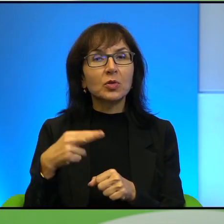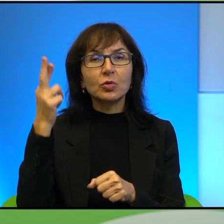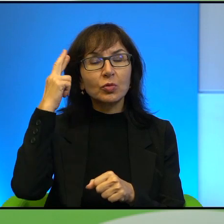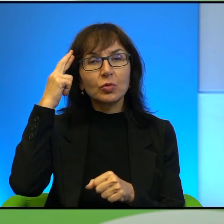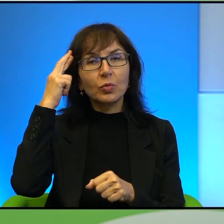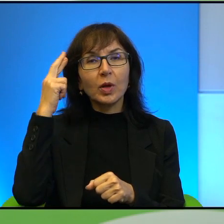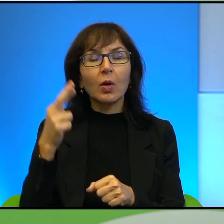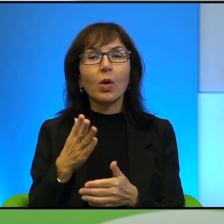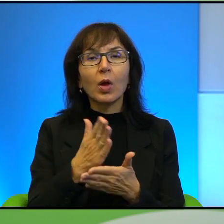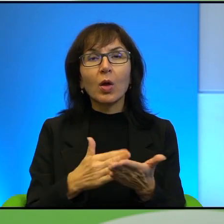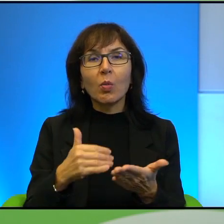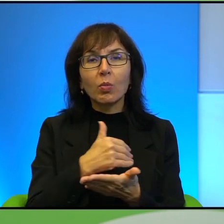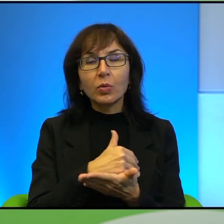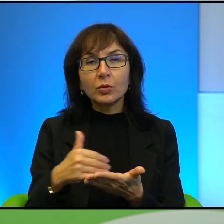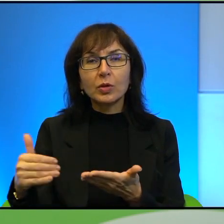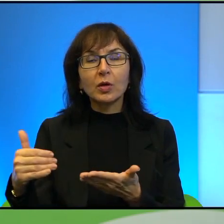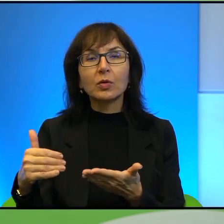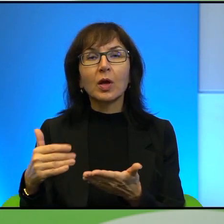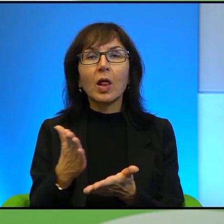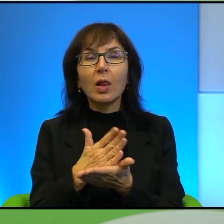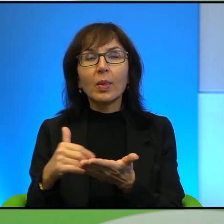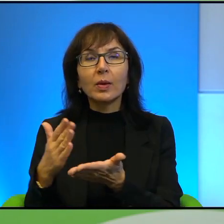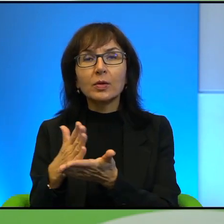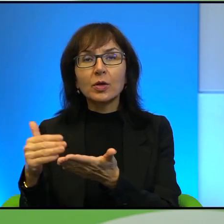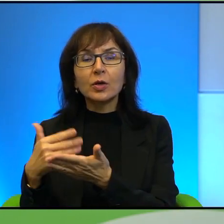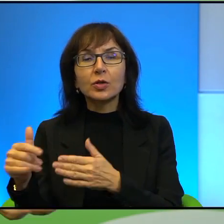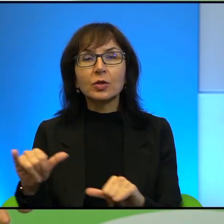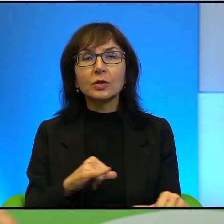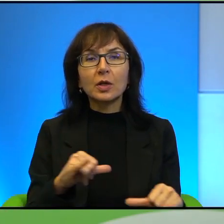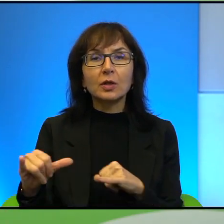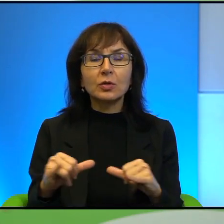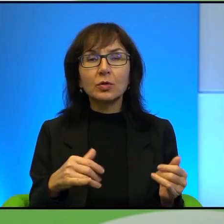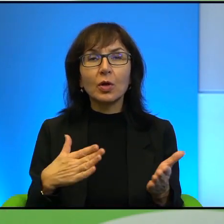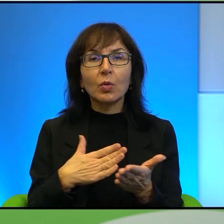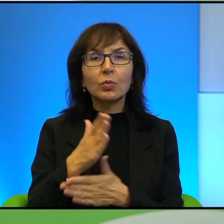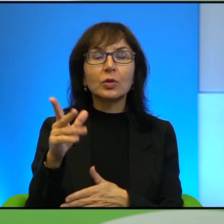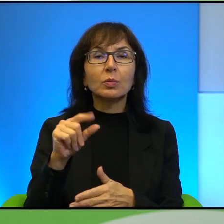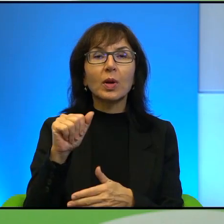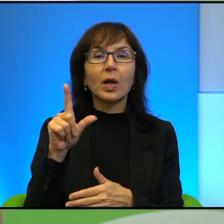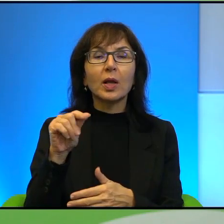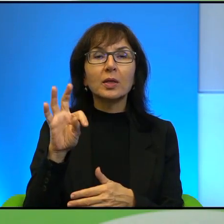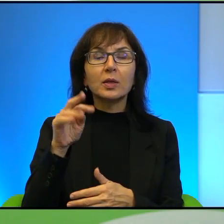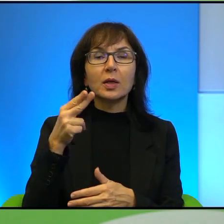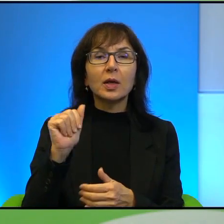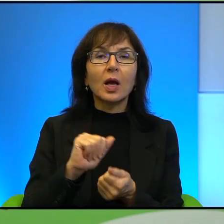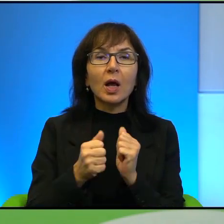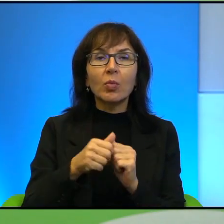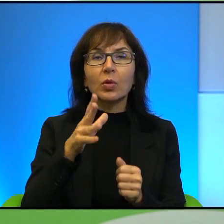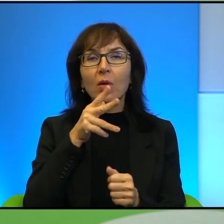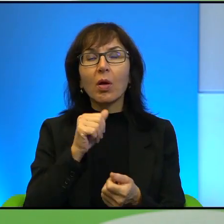podzielone na strefy, tak? Strefy, które są zarządzane przez autonomię palestyńską, bądź Izrael, bądź autonomię palestyńską i Izrael,